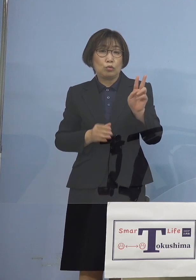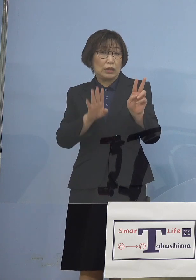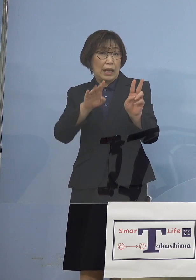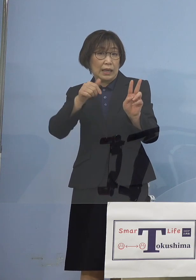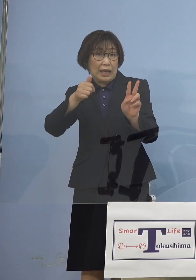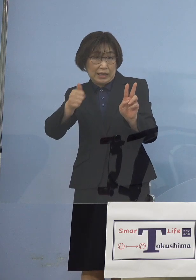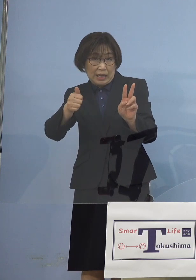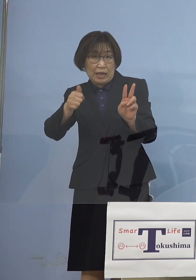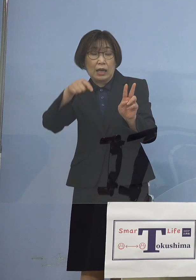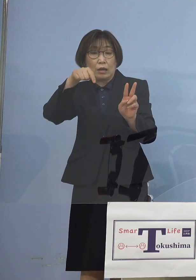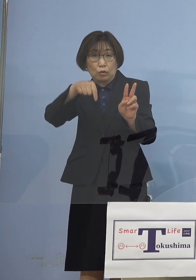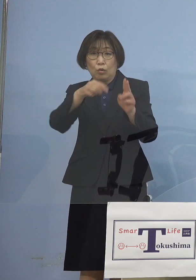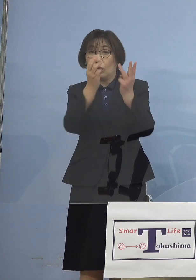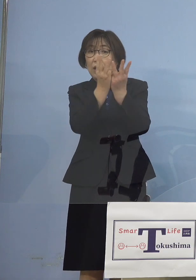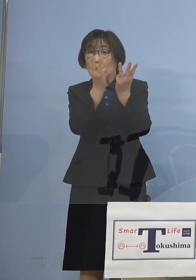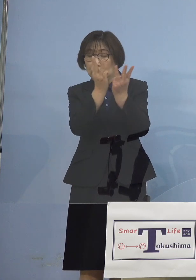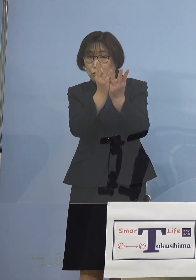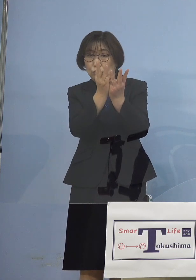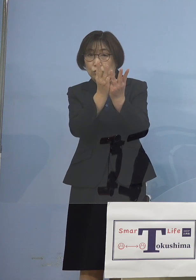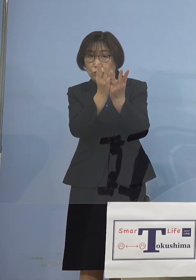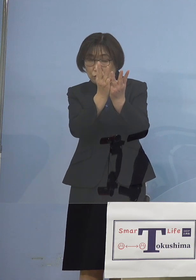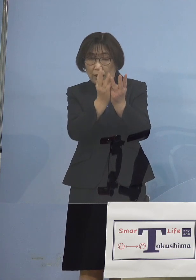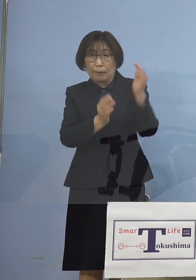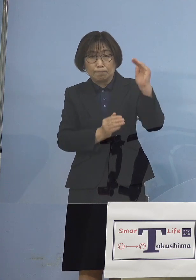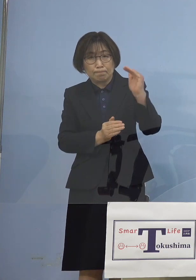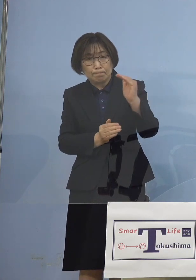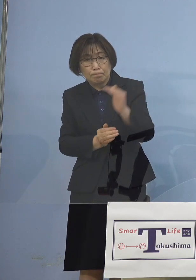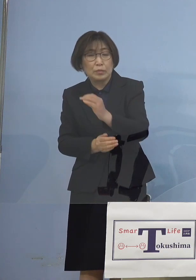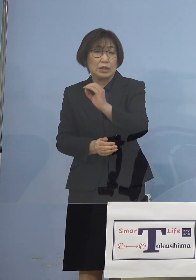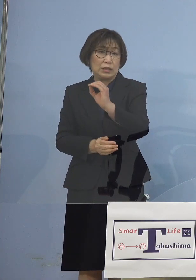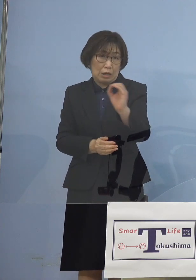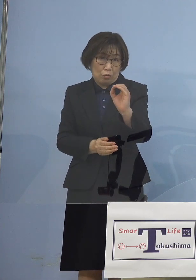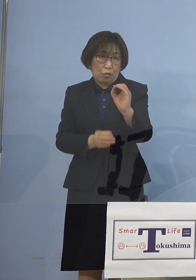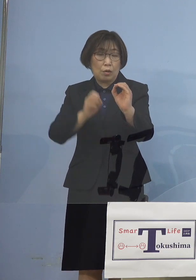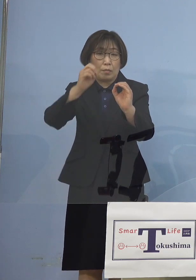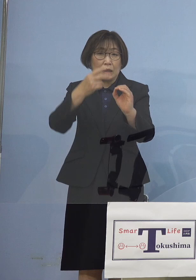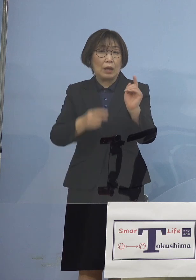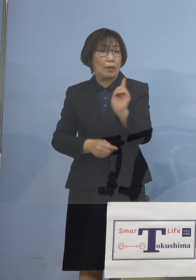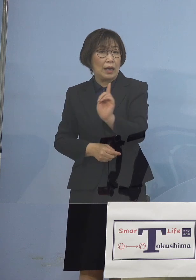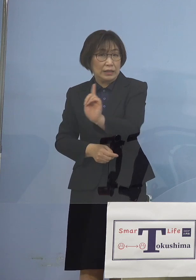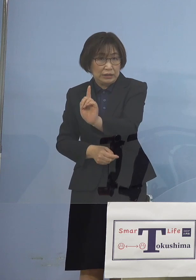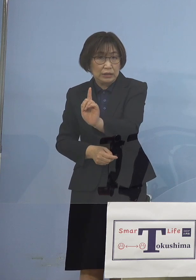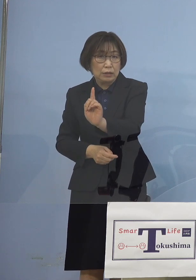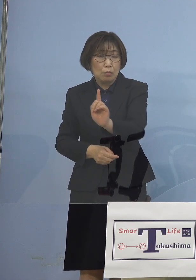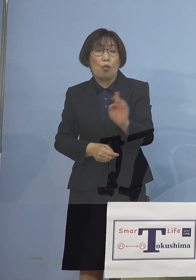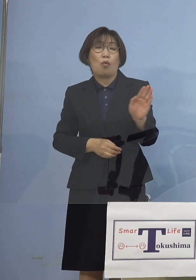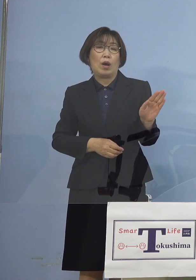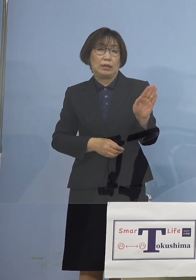ついにはゼロの日も あるいは1名の日も 出てくるようになりました